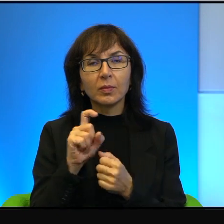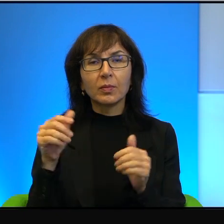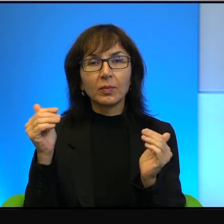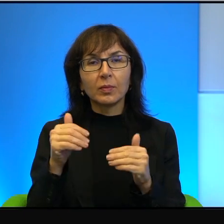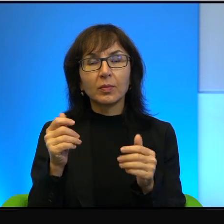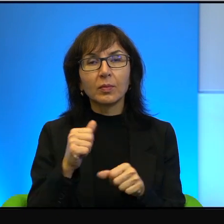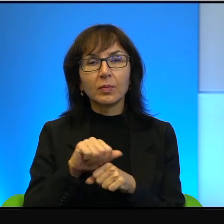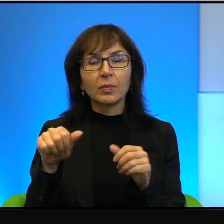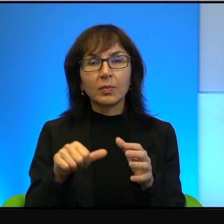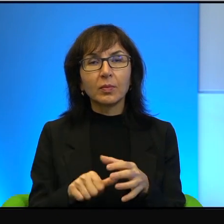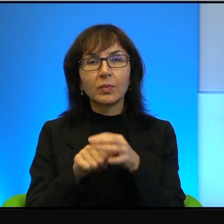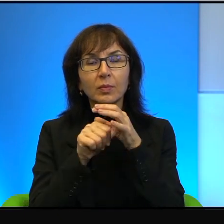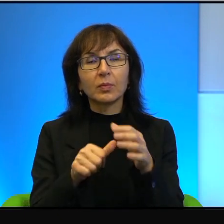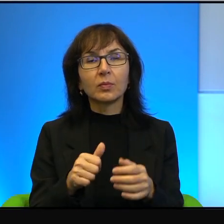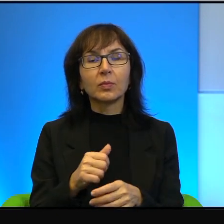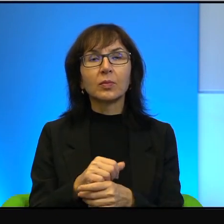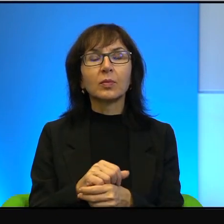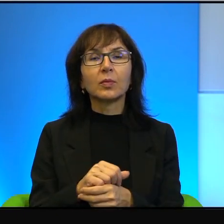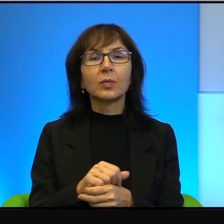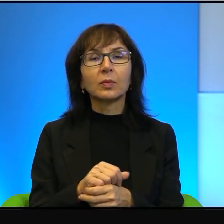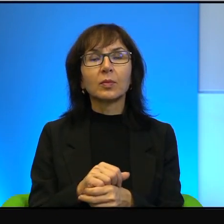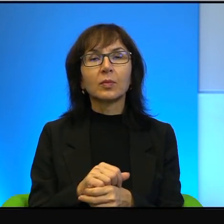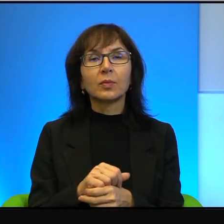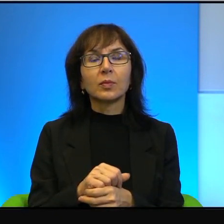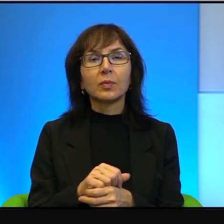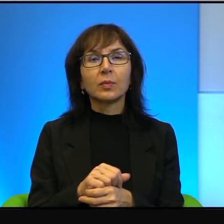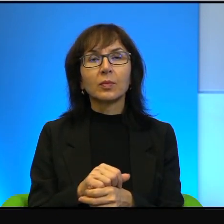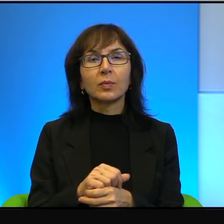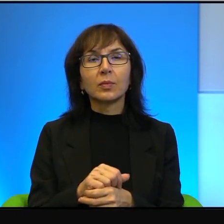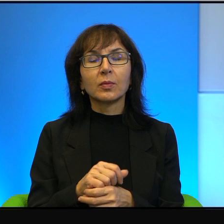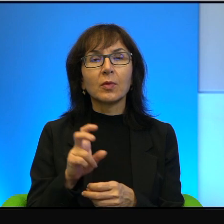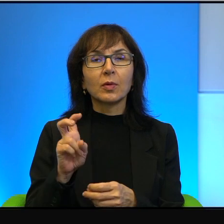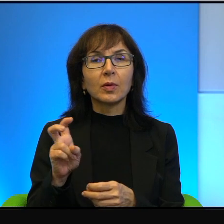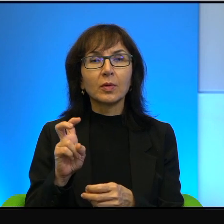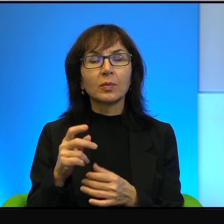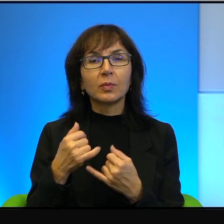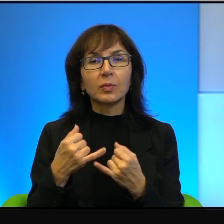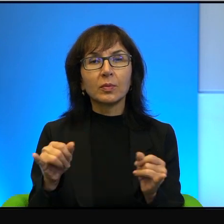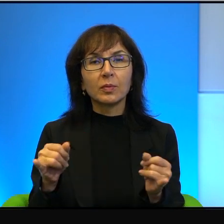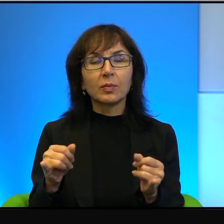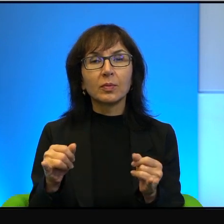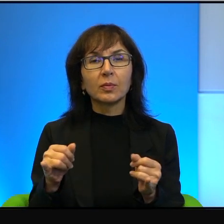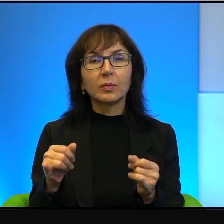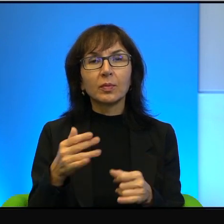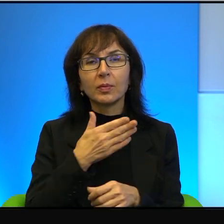czy tam w start-upach, czy w high-techu, etc. W ogóle nie ma, nie ma tutaj